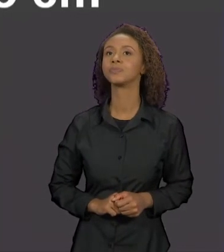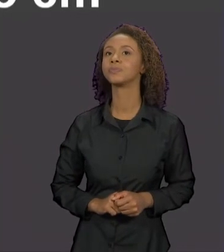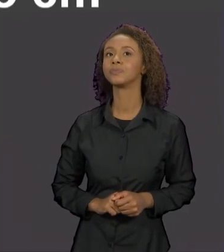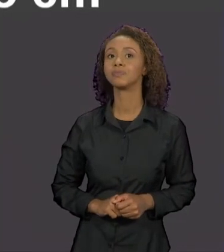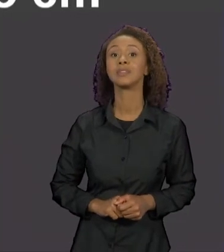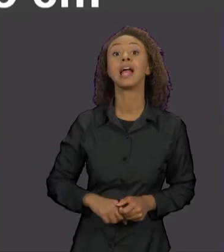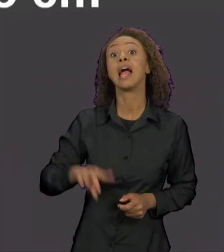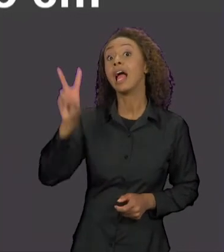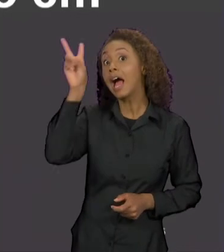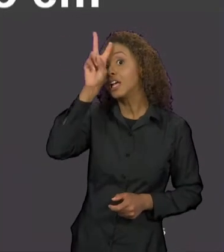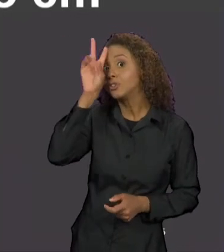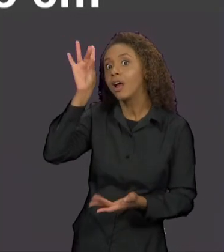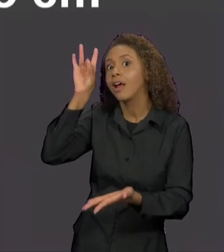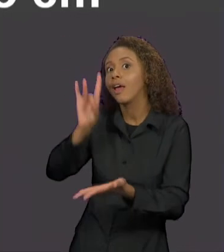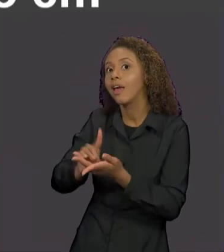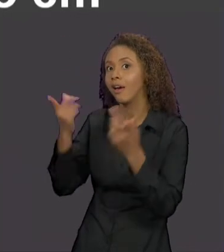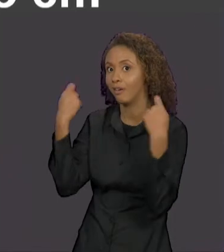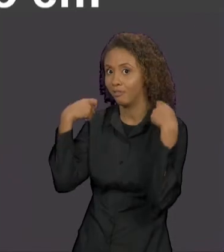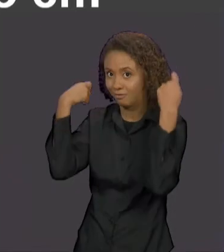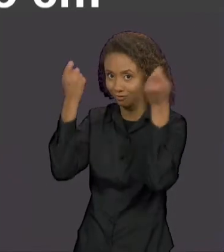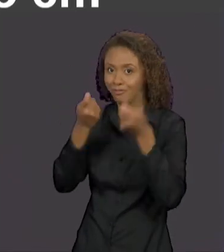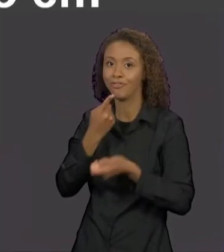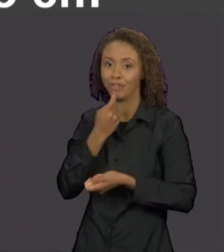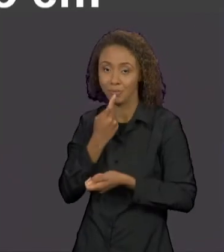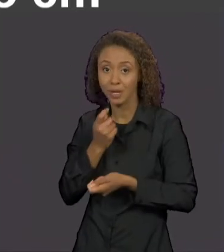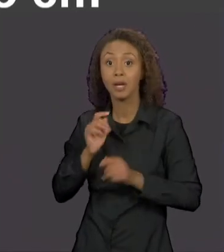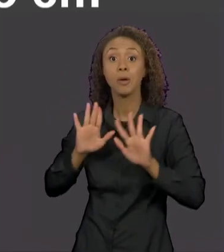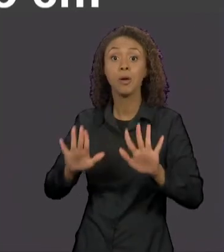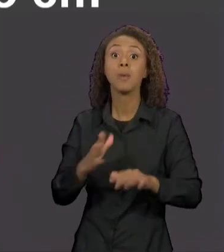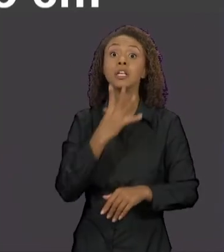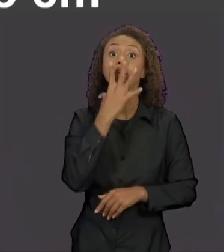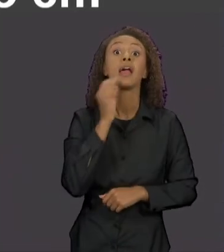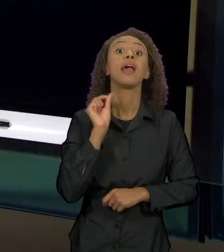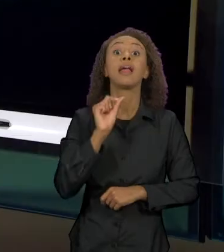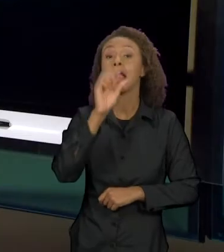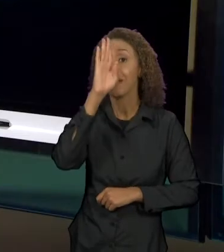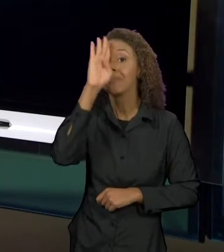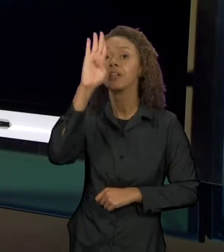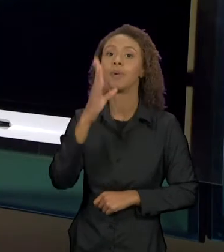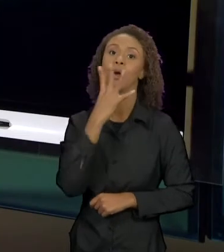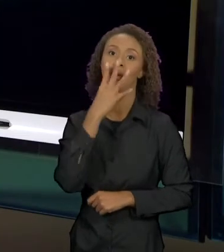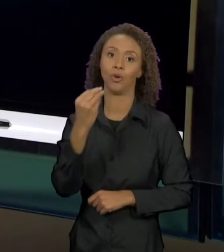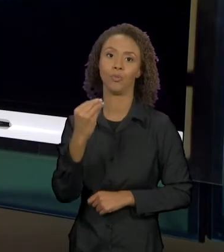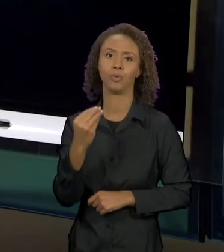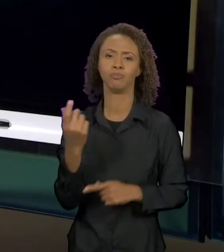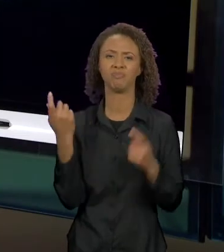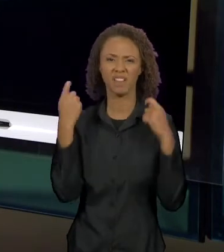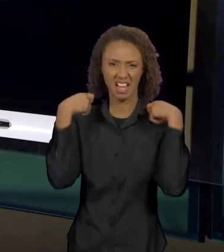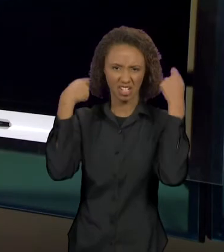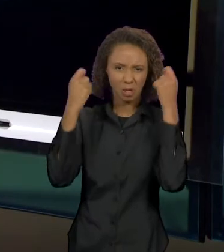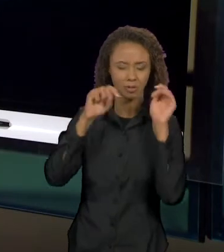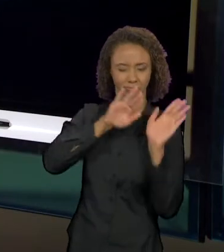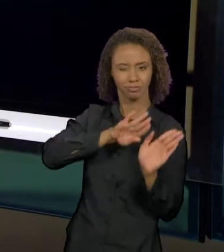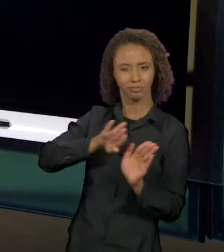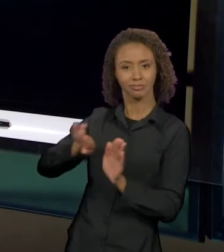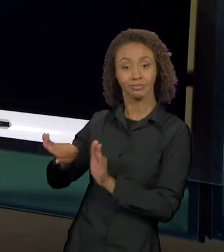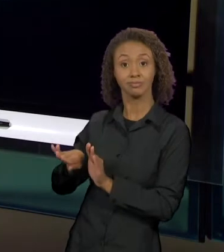CHAPEUZINHO VERMELHO", EM QUE O LOBO ESTÁ EM FOCO. CHAPEUZINHO SAI DE CENA E O LOBO OCUPA A